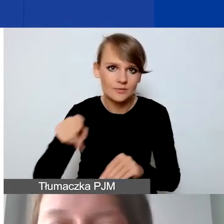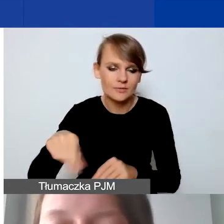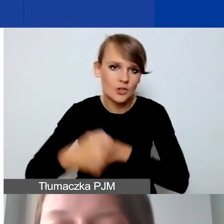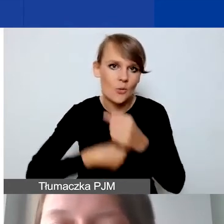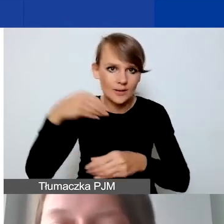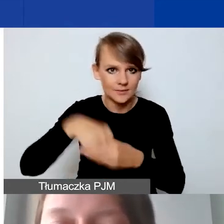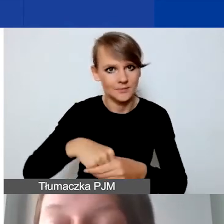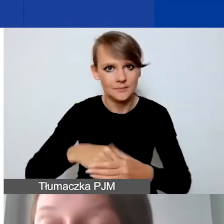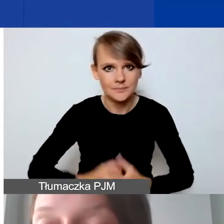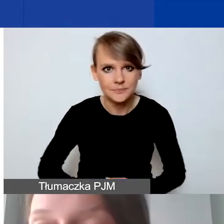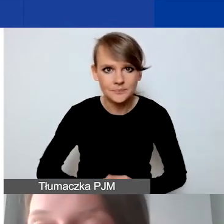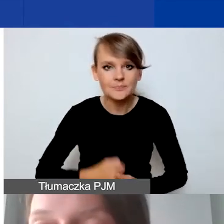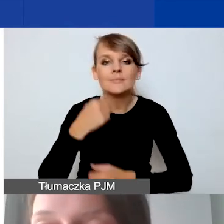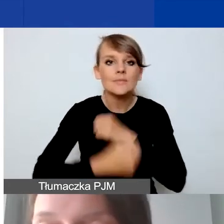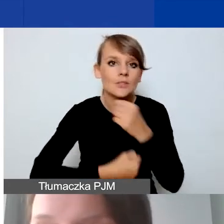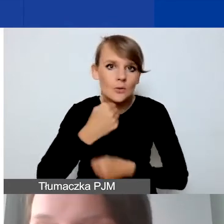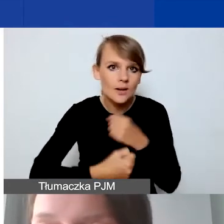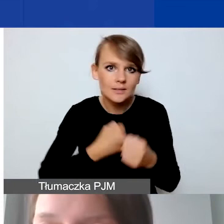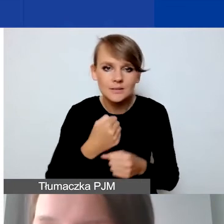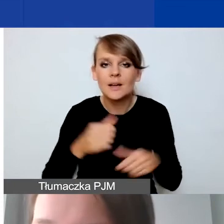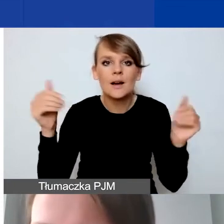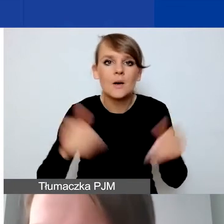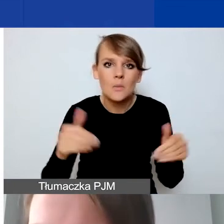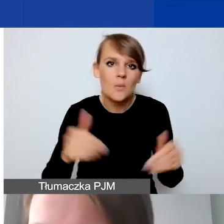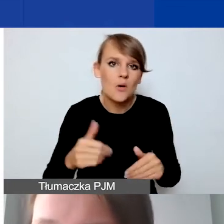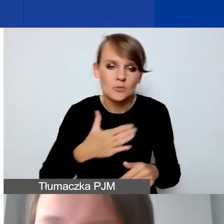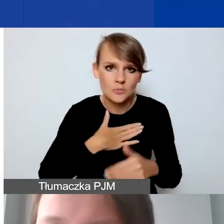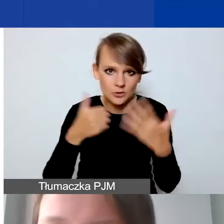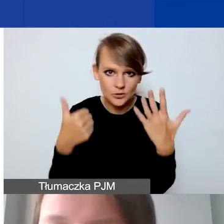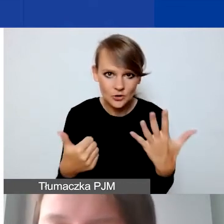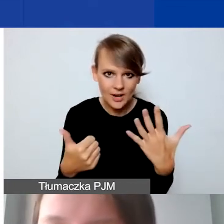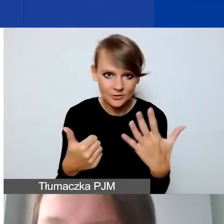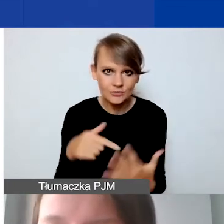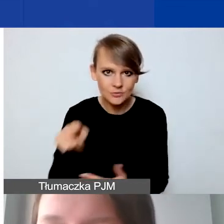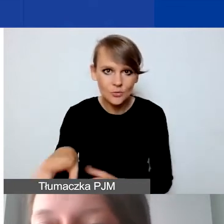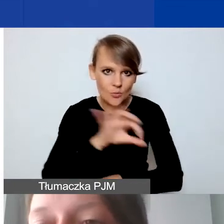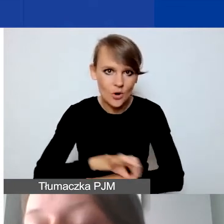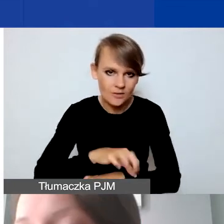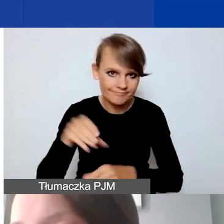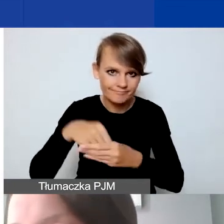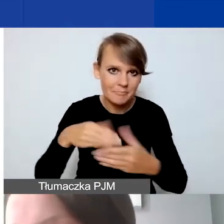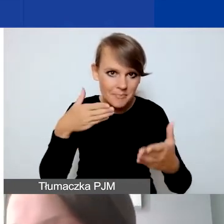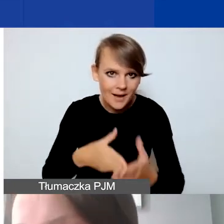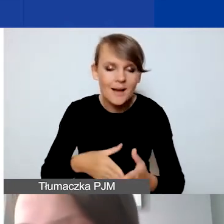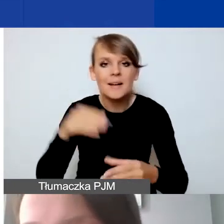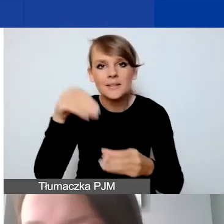Działań możemy mieć sześć w ramach tego projektu maksymalnie. Tam mogą być działania